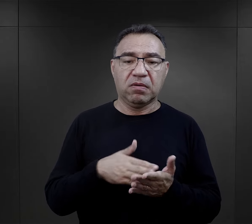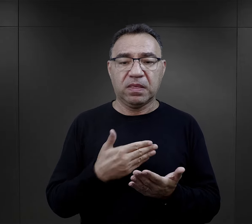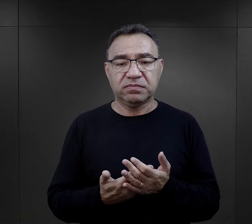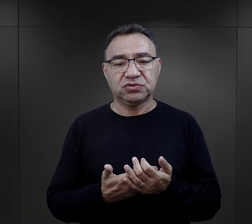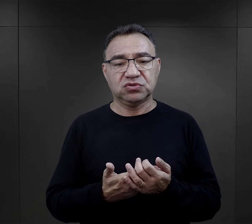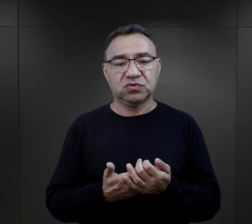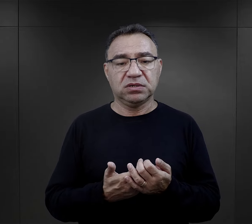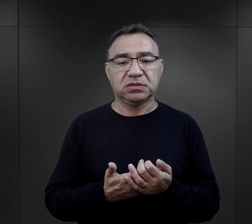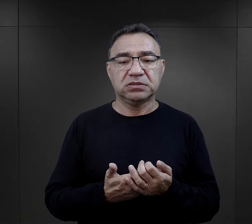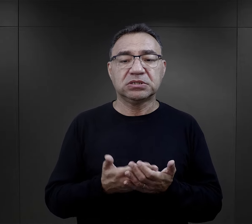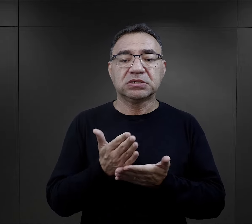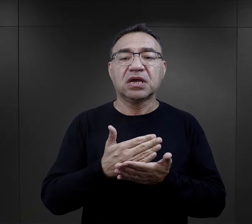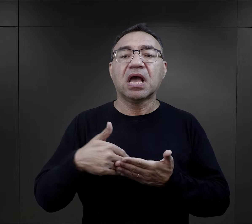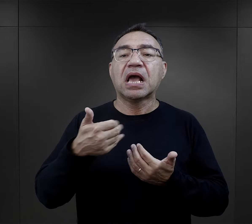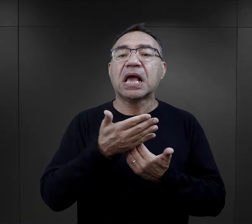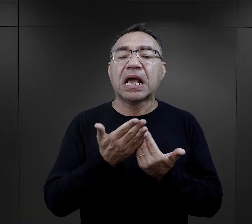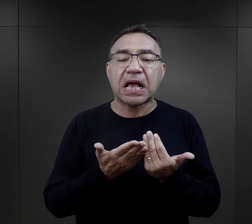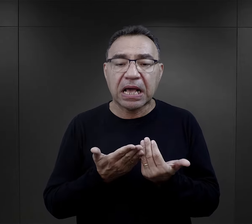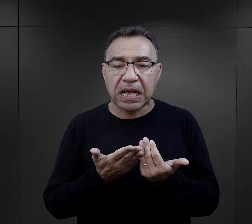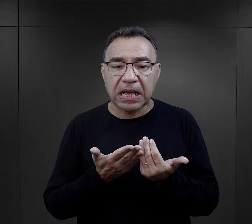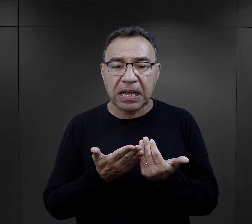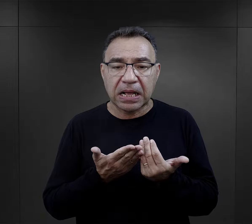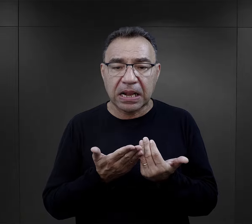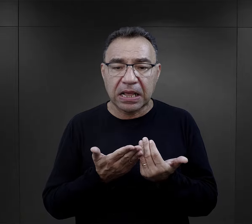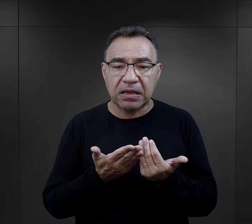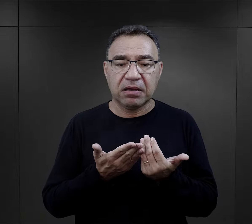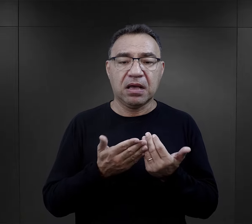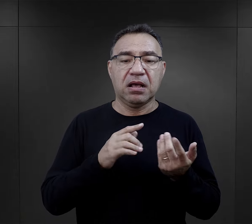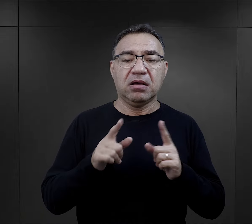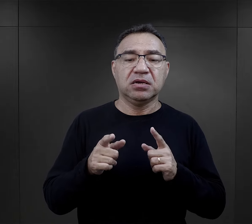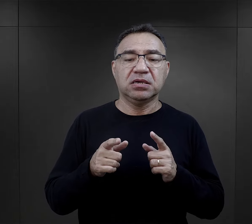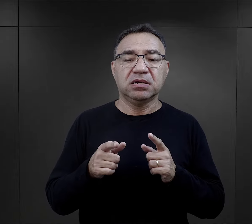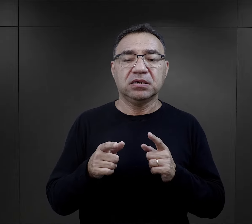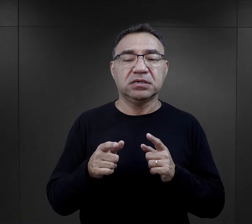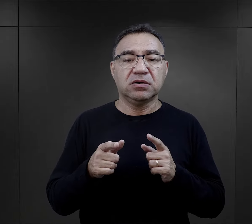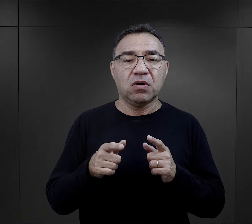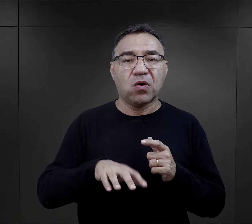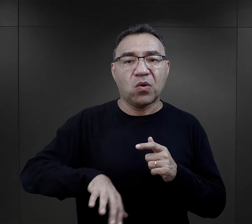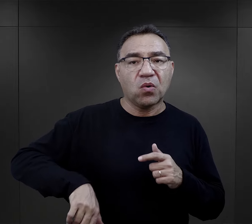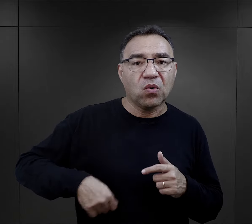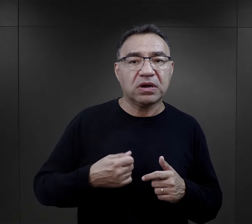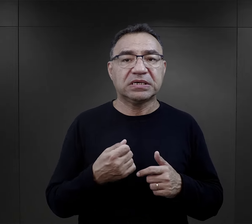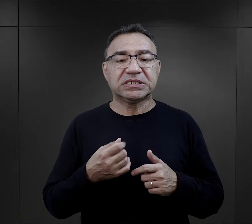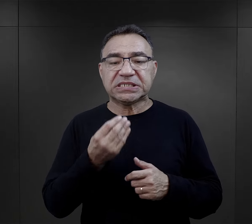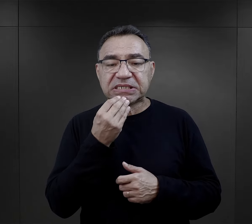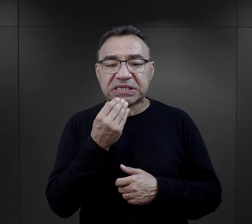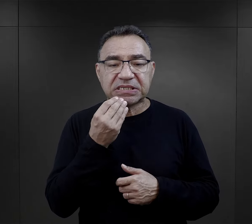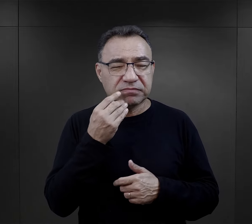czy znalezienie jakiegoś kawałka chleba albo jakaś nielegalna żywność